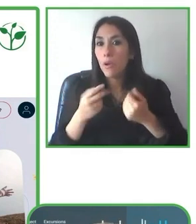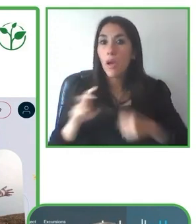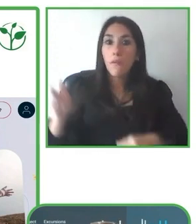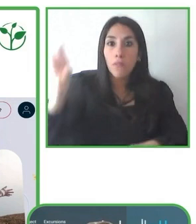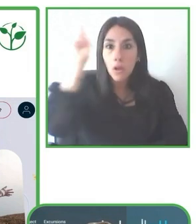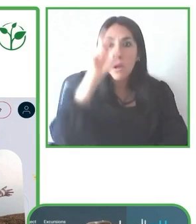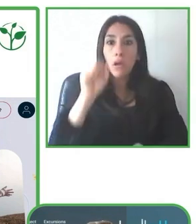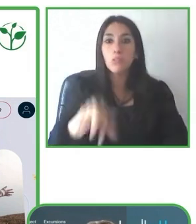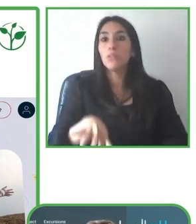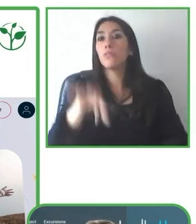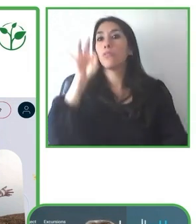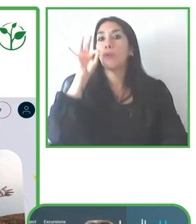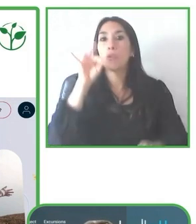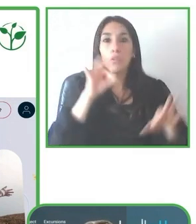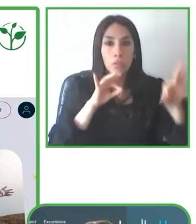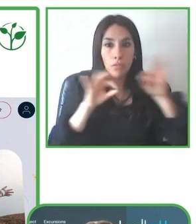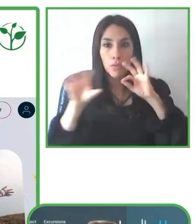llegar a lugares donde nunca pensó poder llegar.